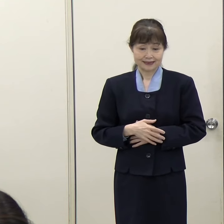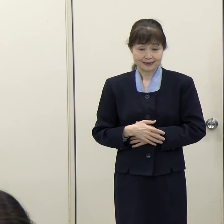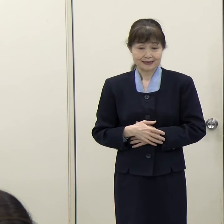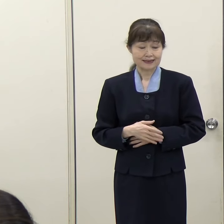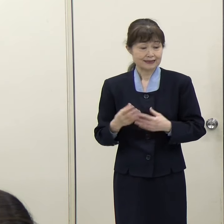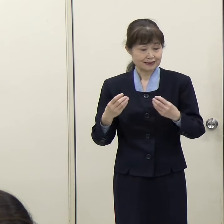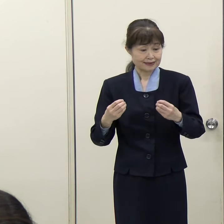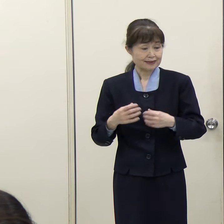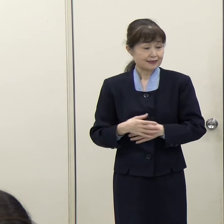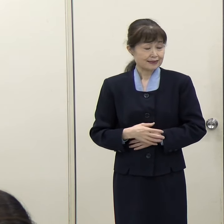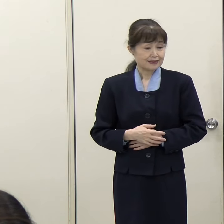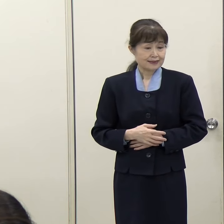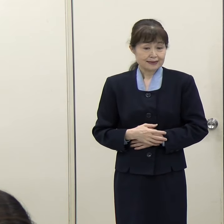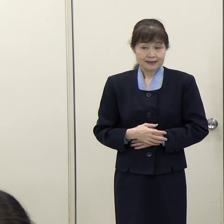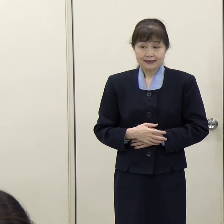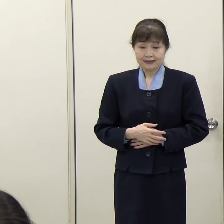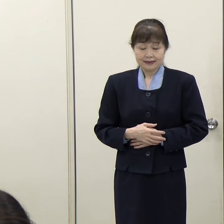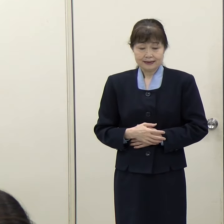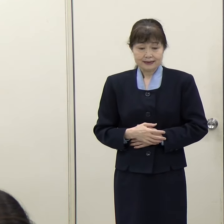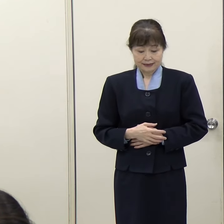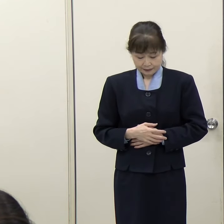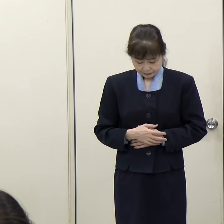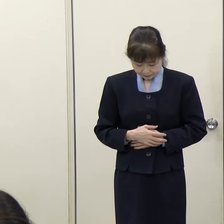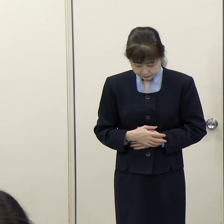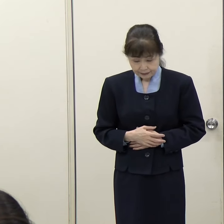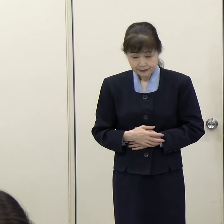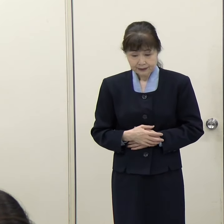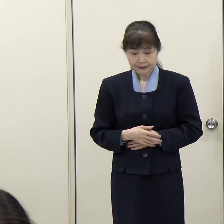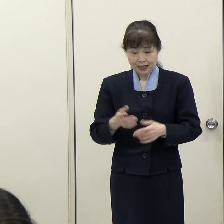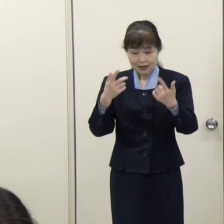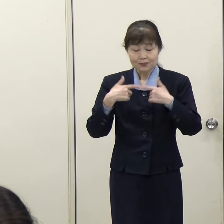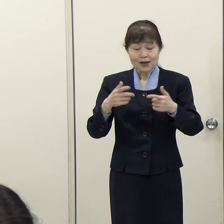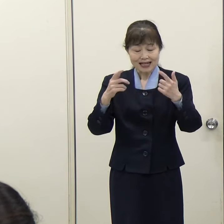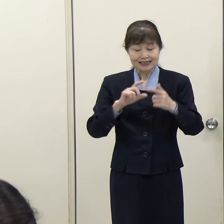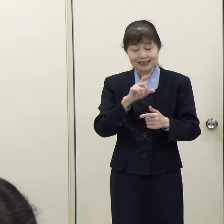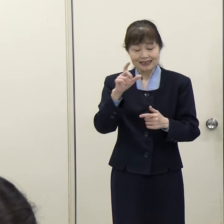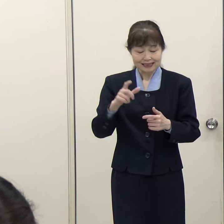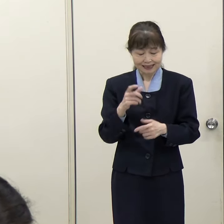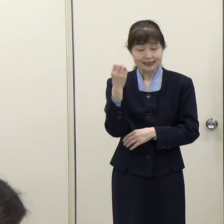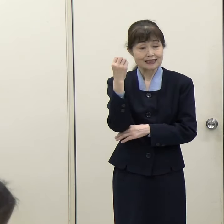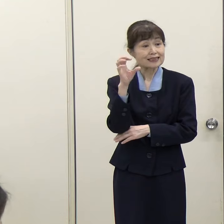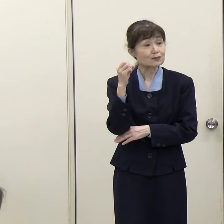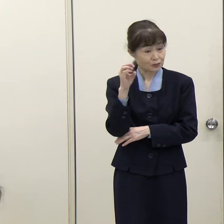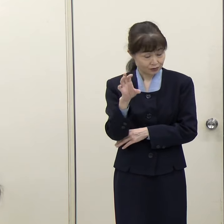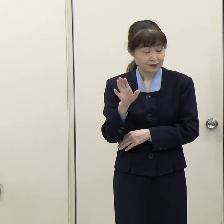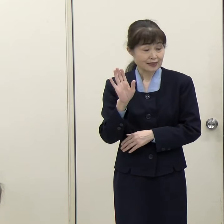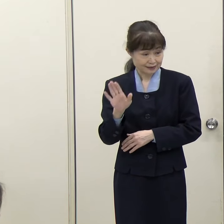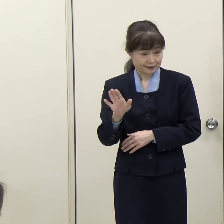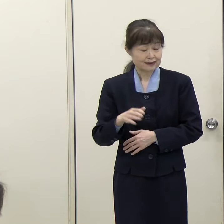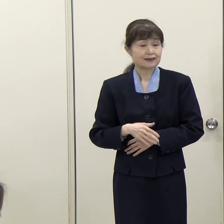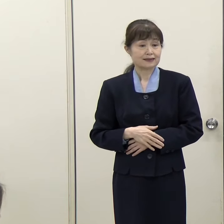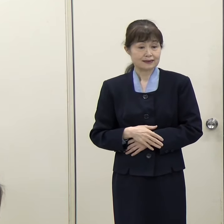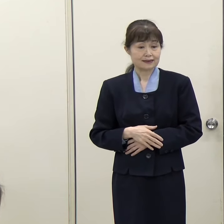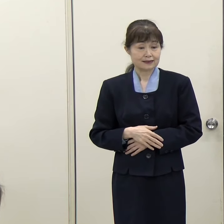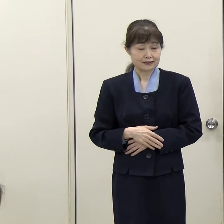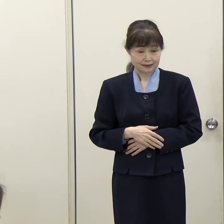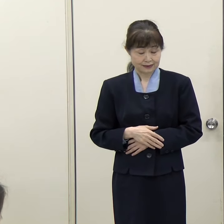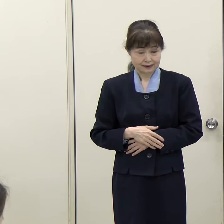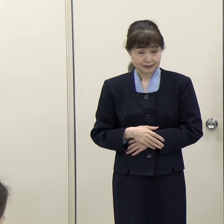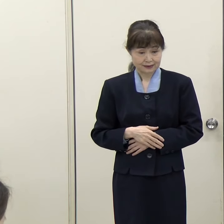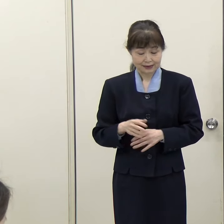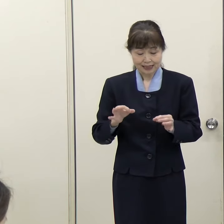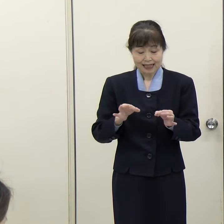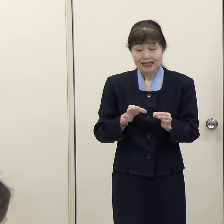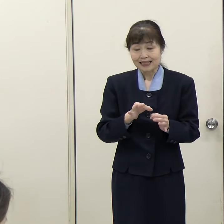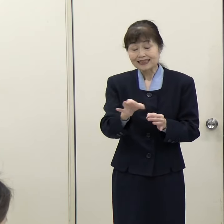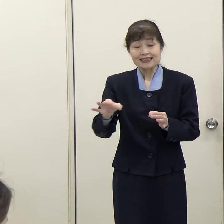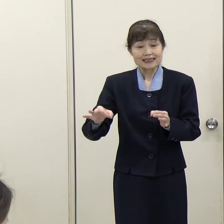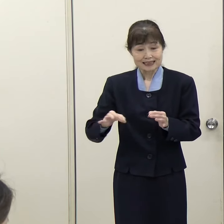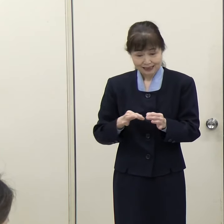（毎日新聞）話題替わりまして、金融・資産運用特区についてお伺いします。